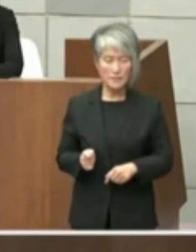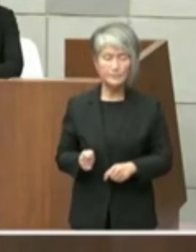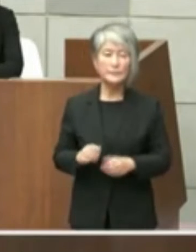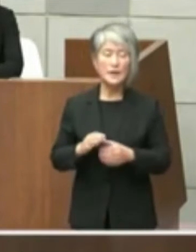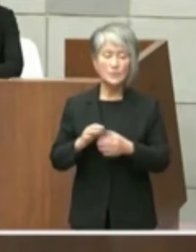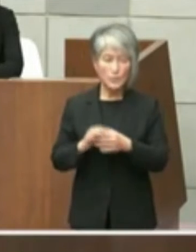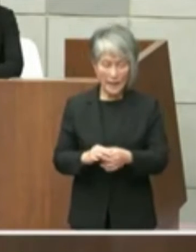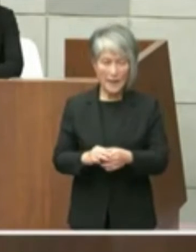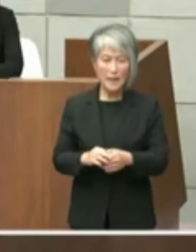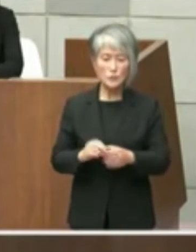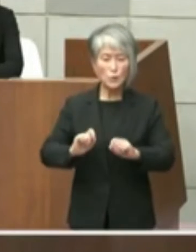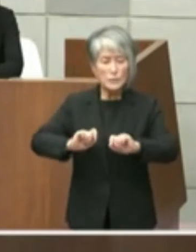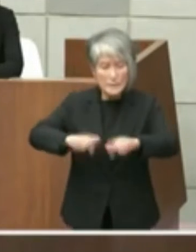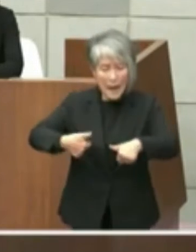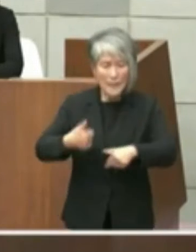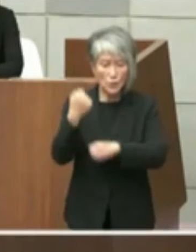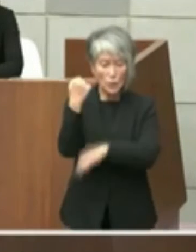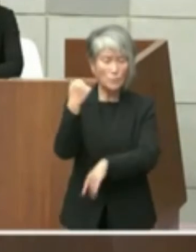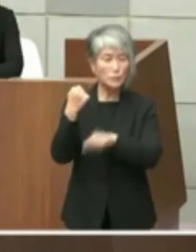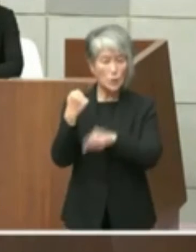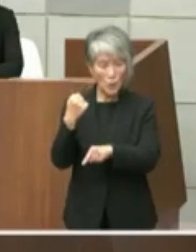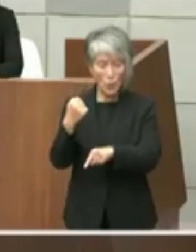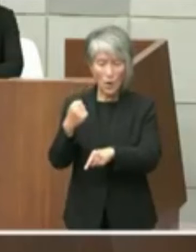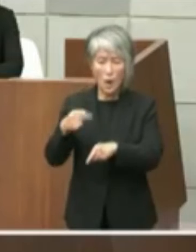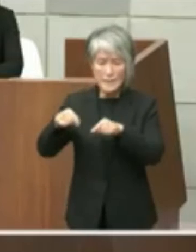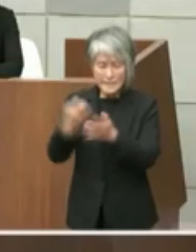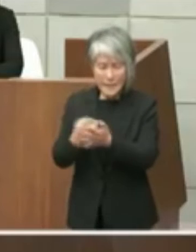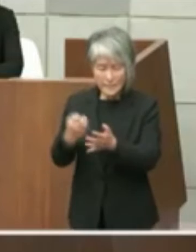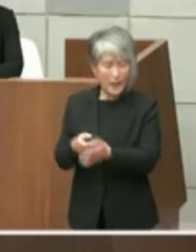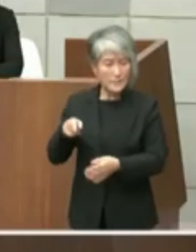スタートに過ぎませんしこうでなきゃいけ ないわけではないと考えておりますので